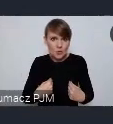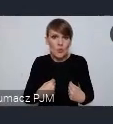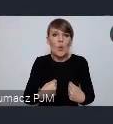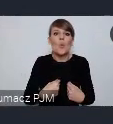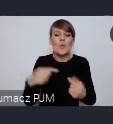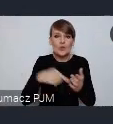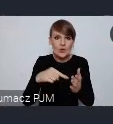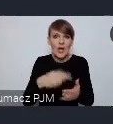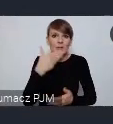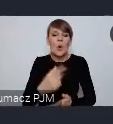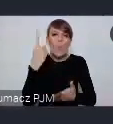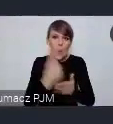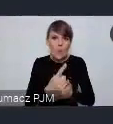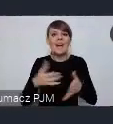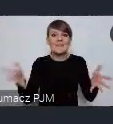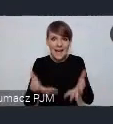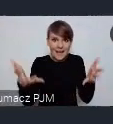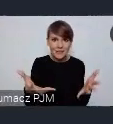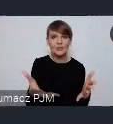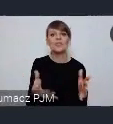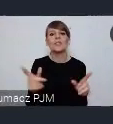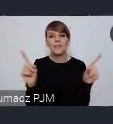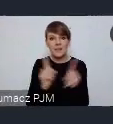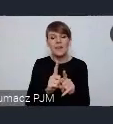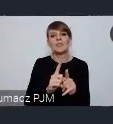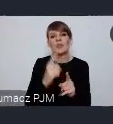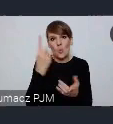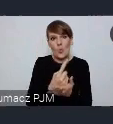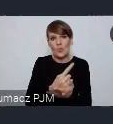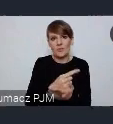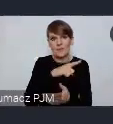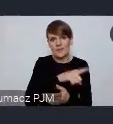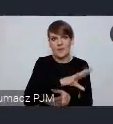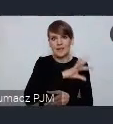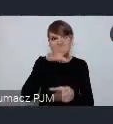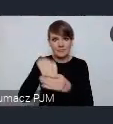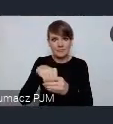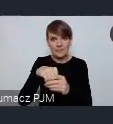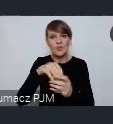po pierwsze zachęcić a po drugie przemycić do tego mine streamu światowego forum miast.